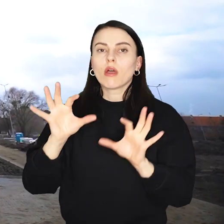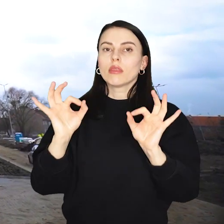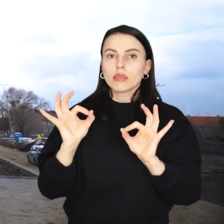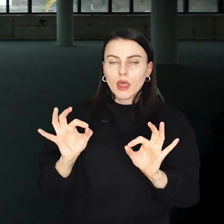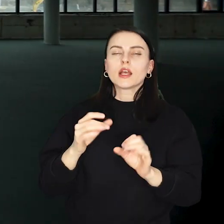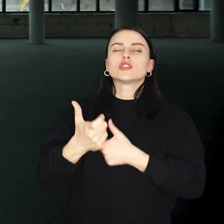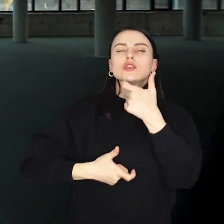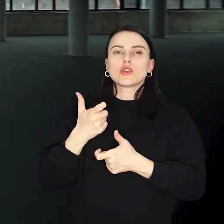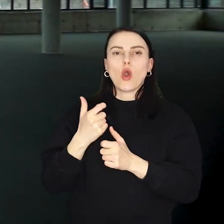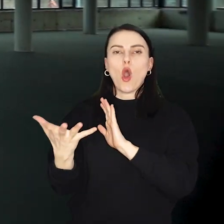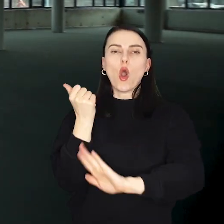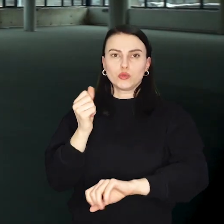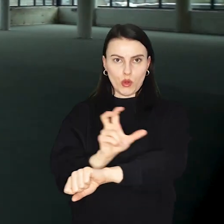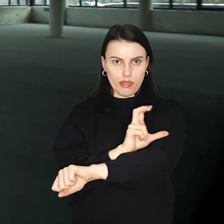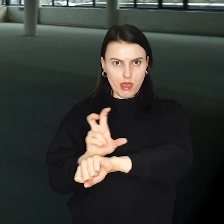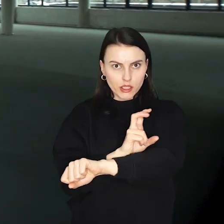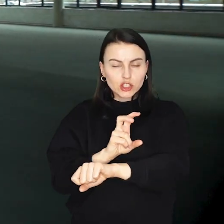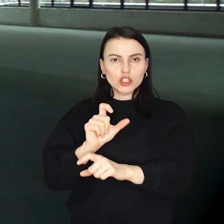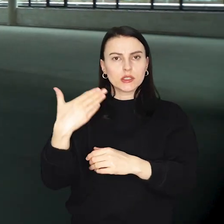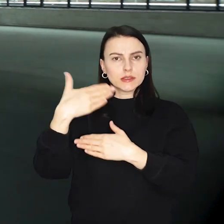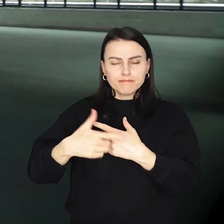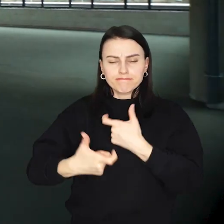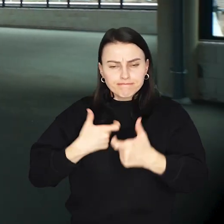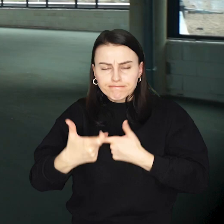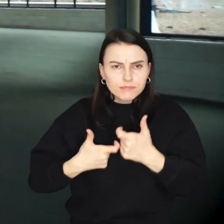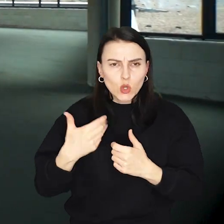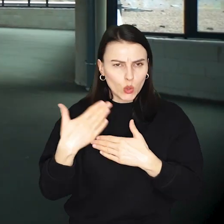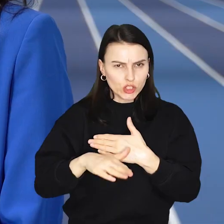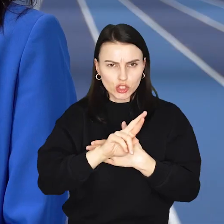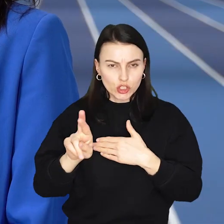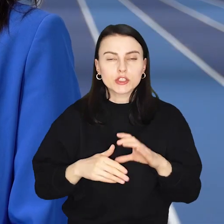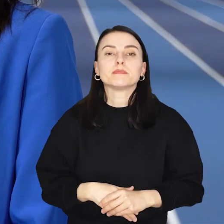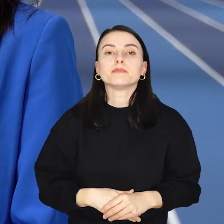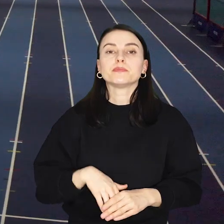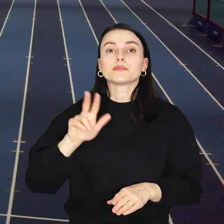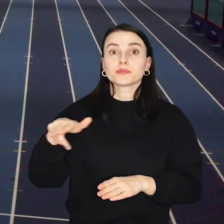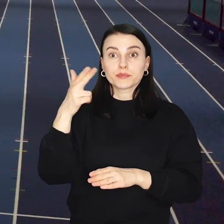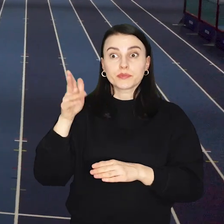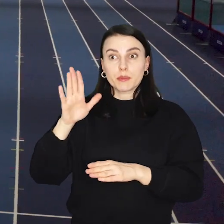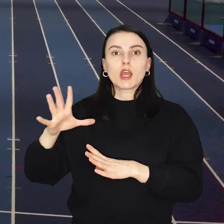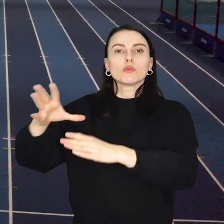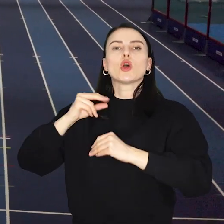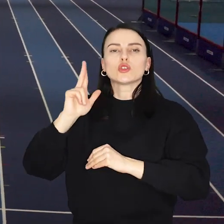W tej chwili trwają tam odbiory techniczne i toczą się ostatnie prace, kiedy się zakończą obiekt przejmie Ślęza Wrocław